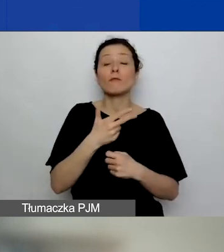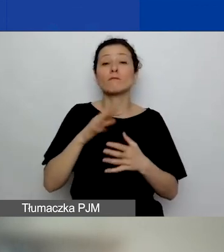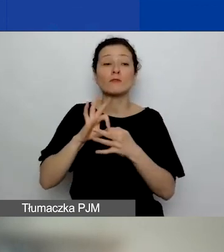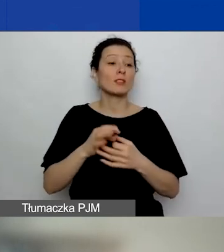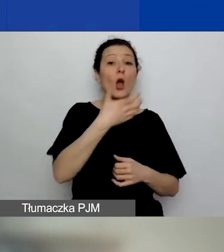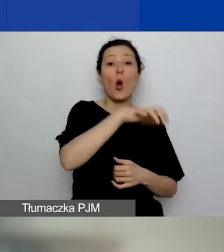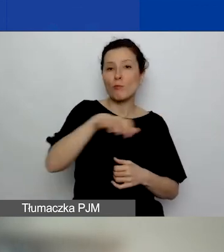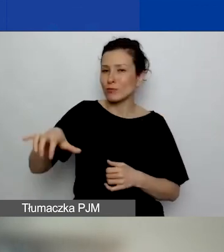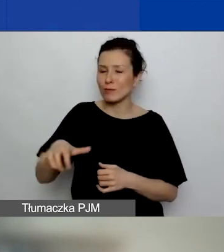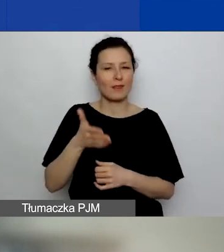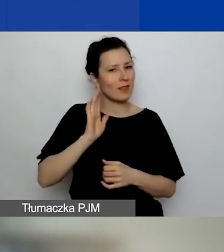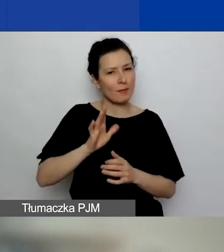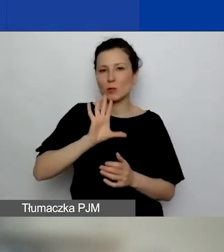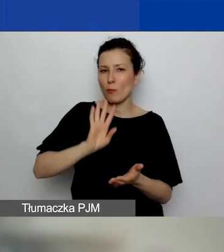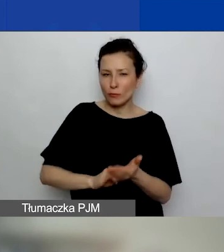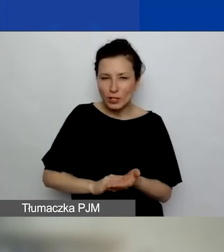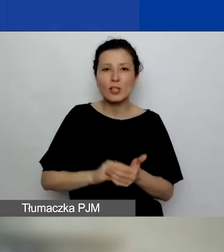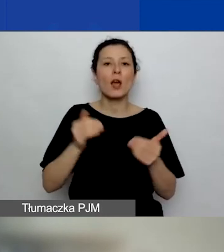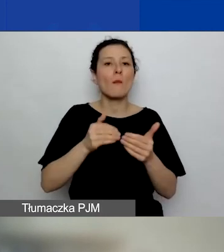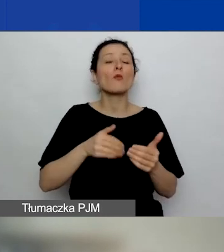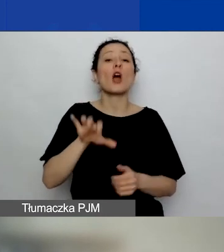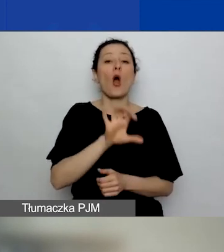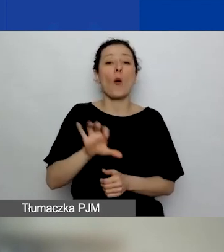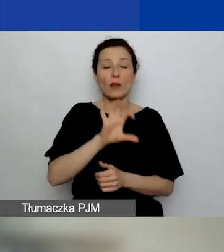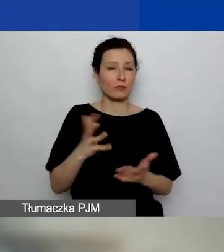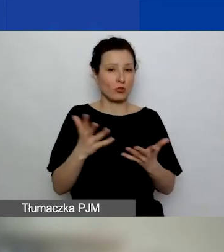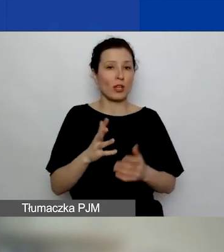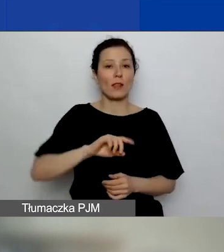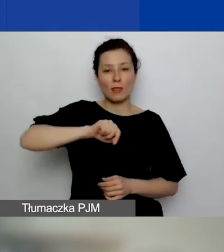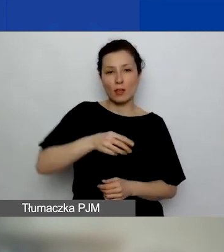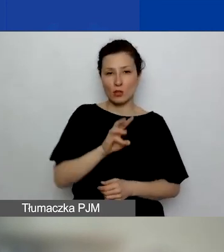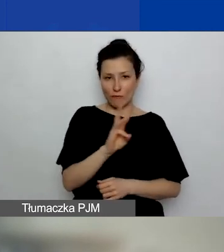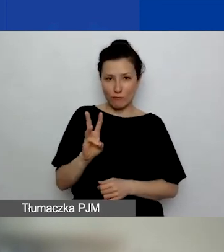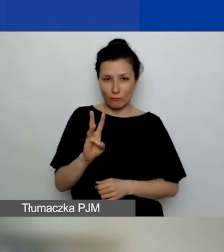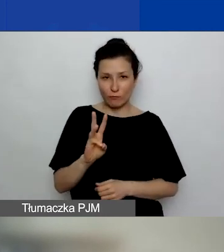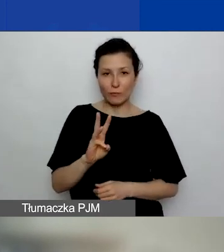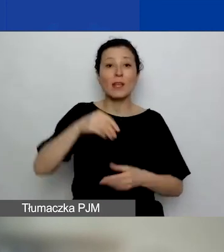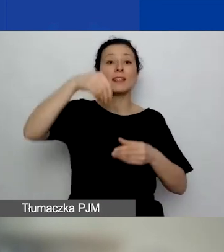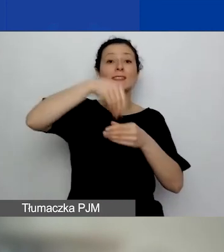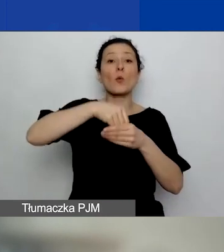One są do obejrzenia na naszej stronie internetowej w bibliotece.